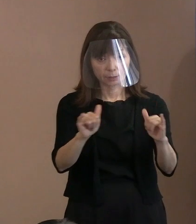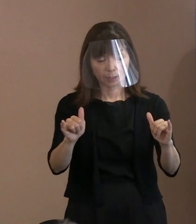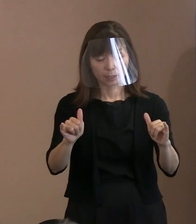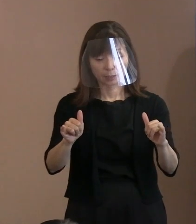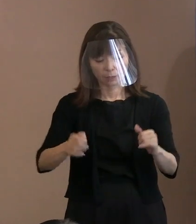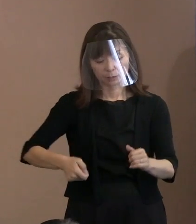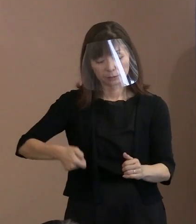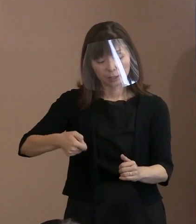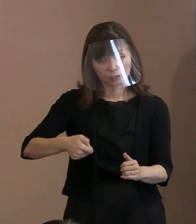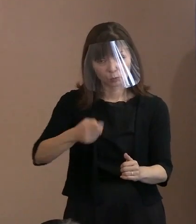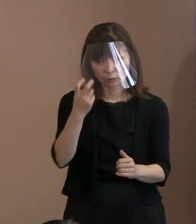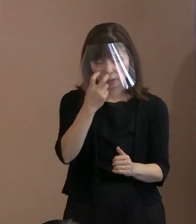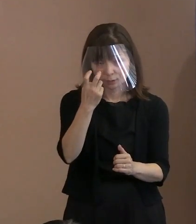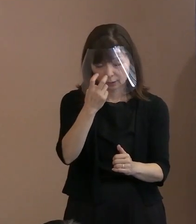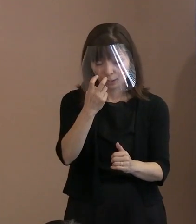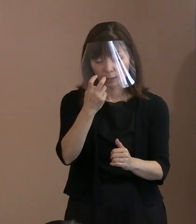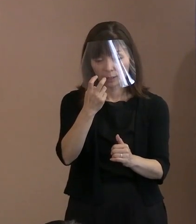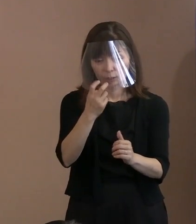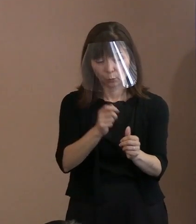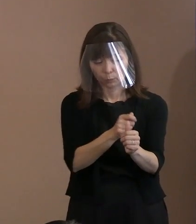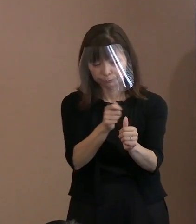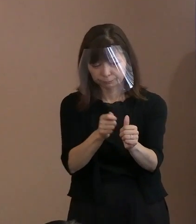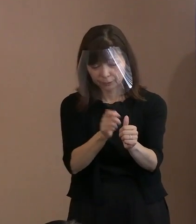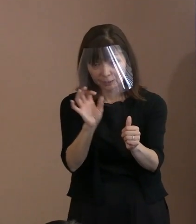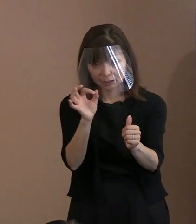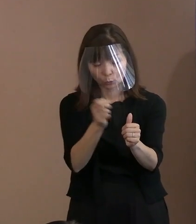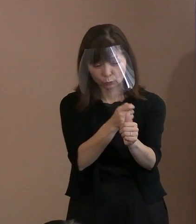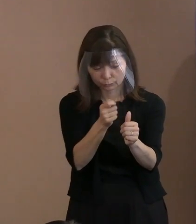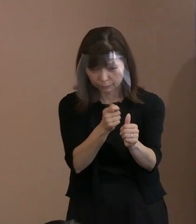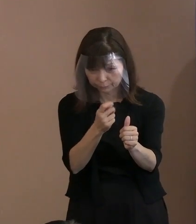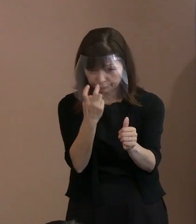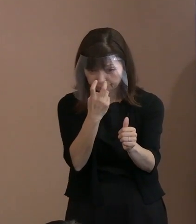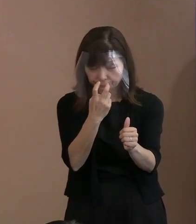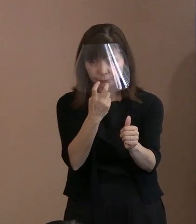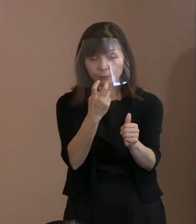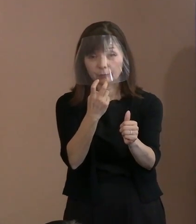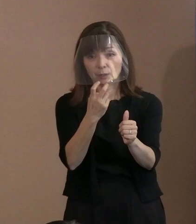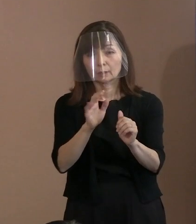こういったことになりますので 御迷惑かかると思うんですけれども､